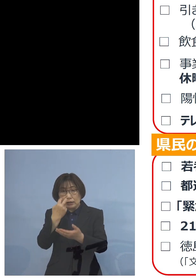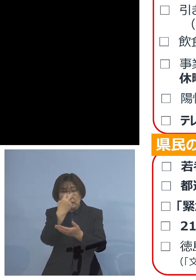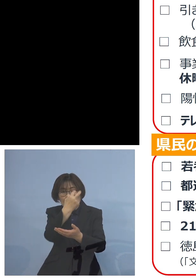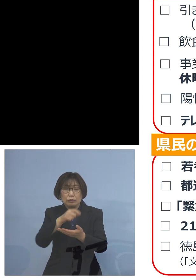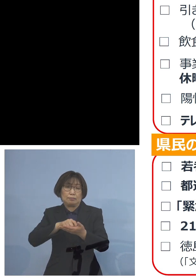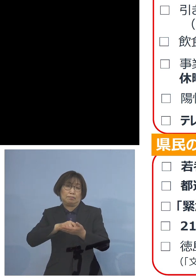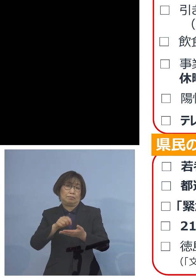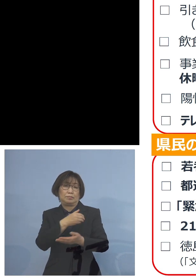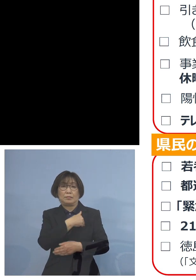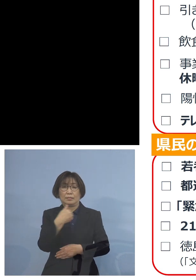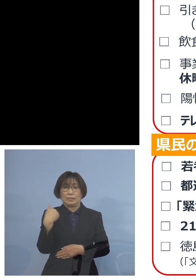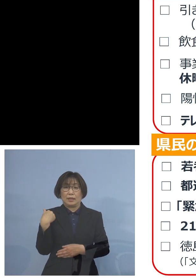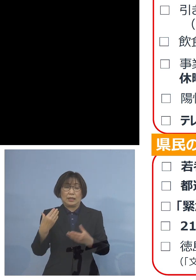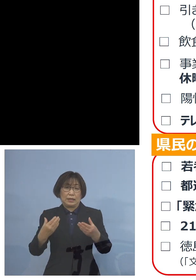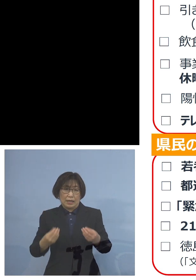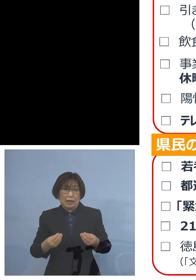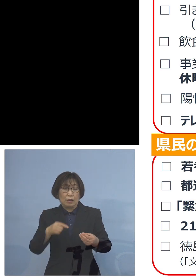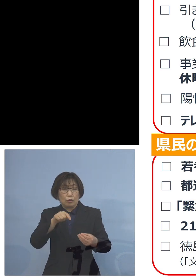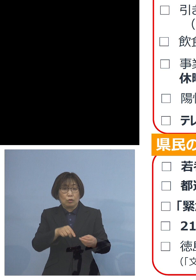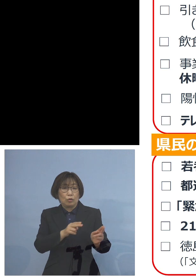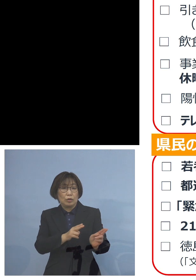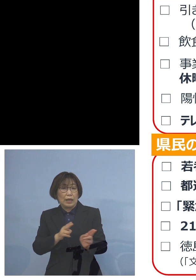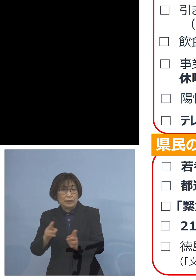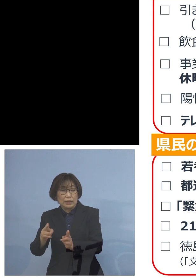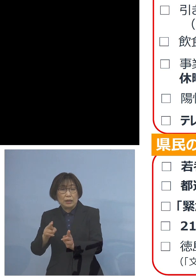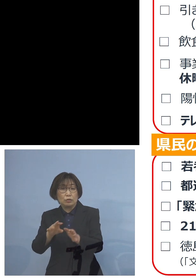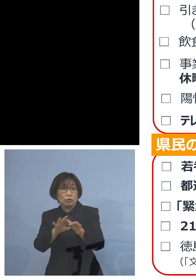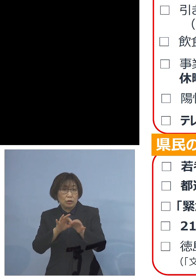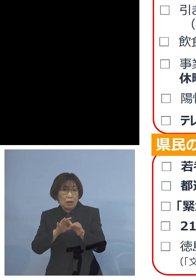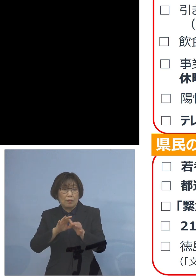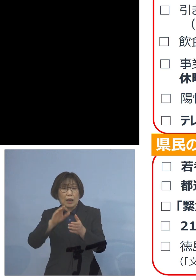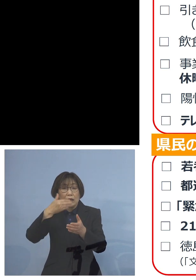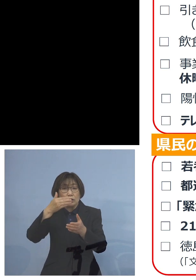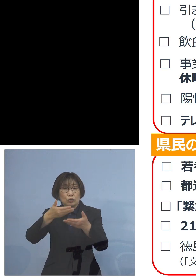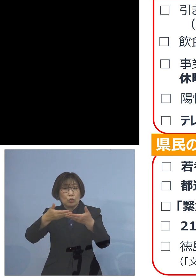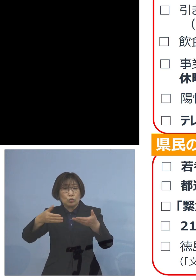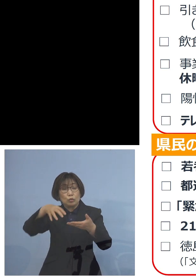この体制については 飲食の場に広げることはもとより